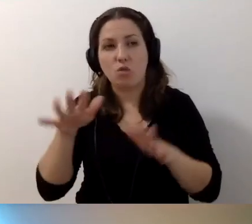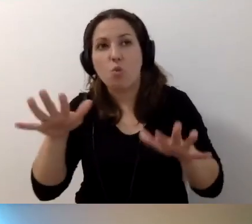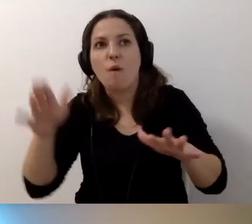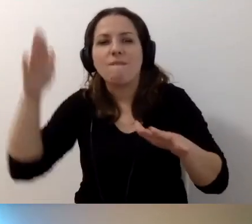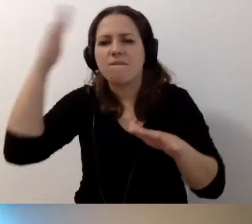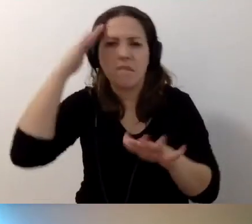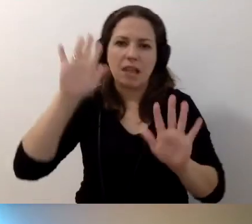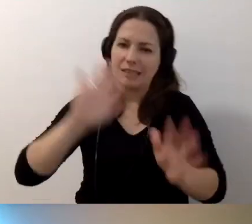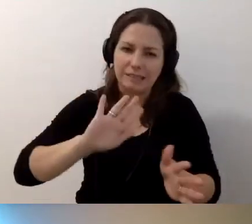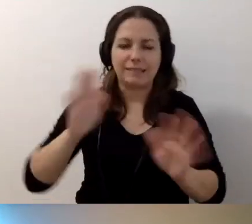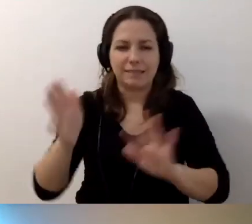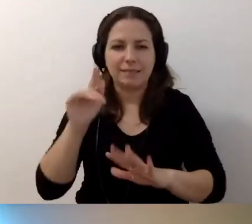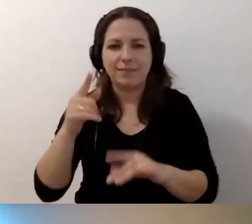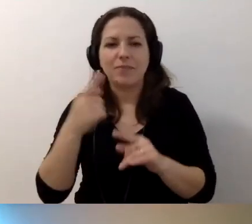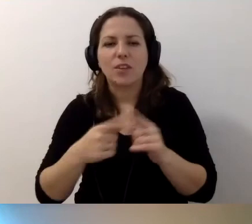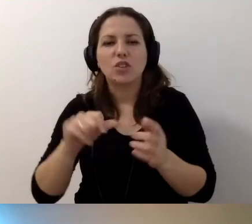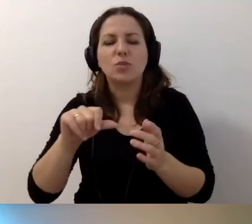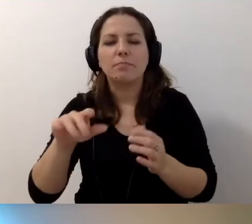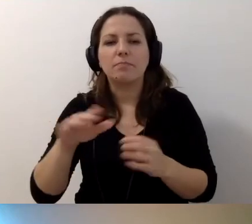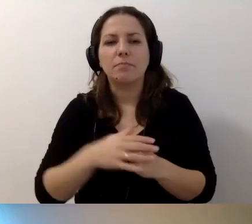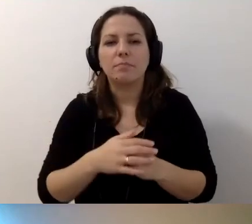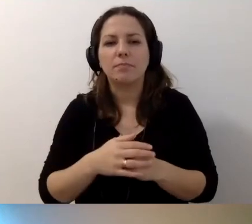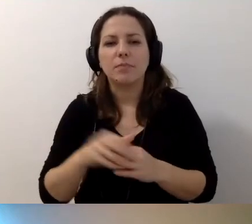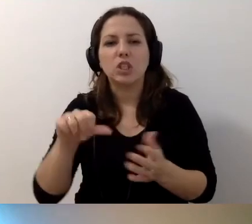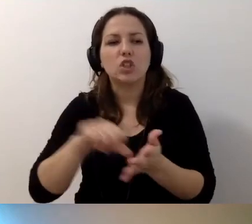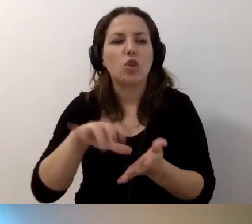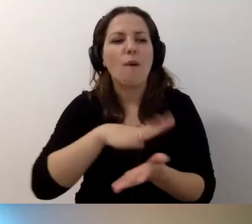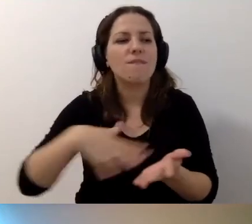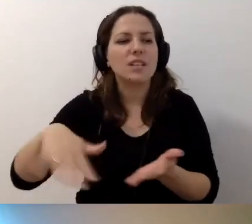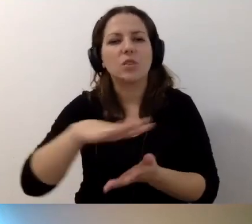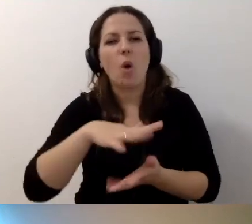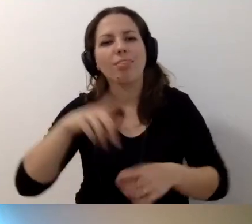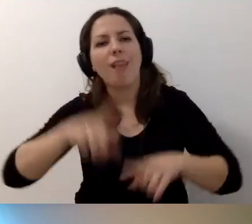być może to środowisko nie jest środowiskiem naturalnym,